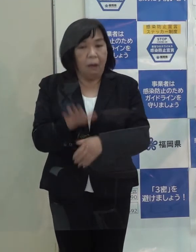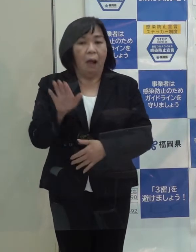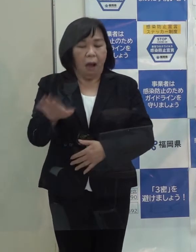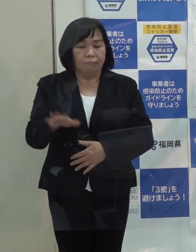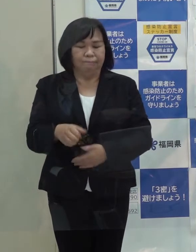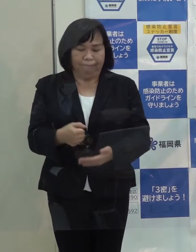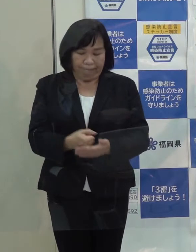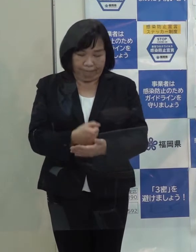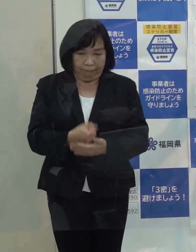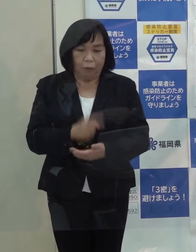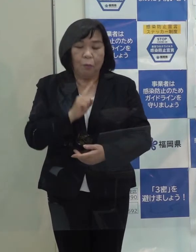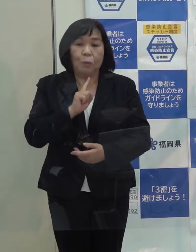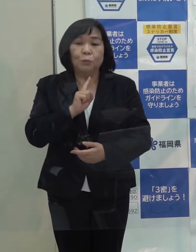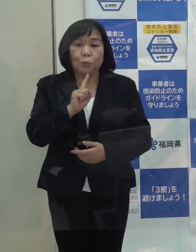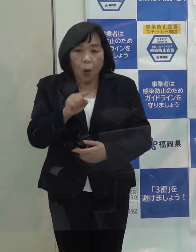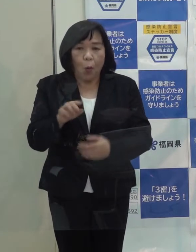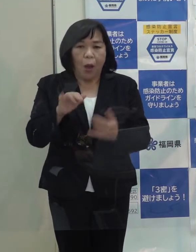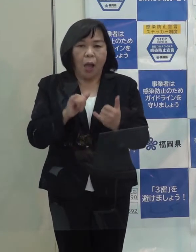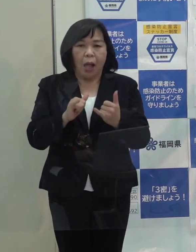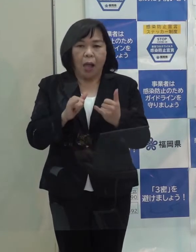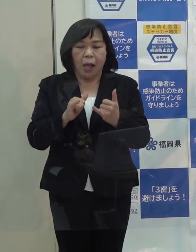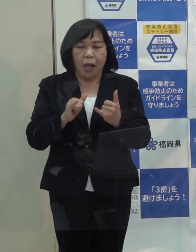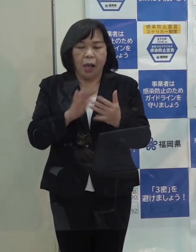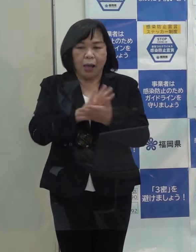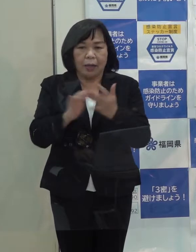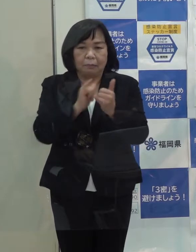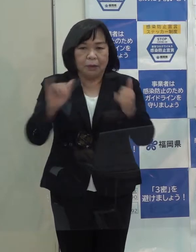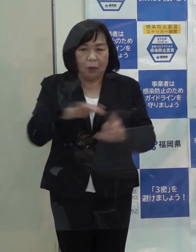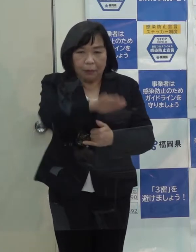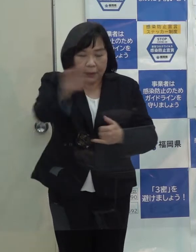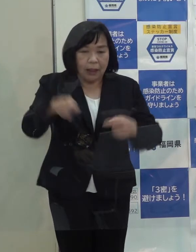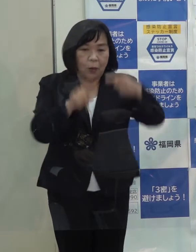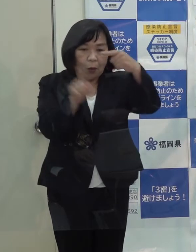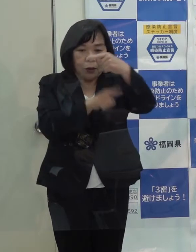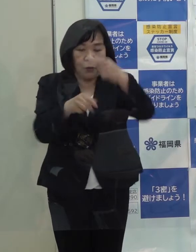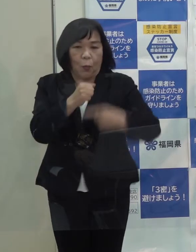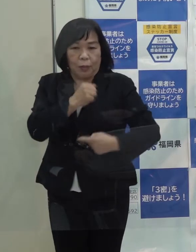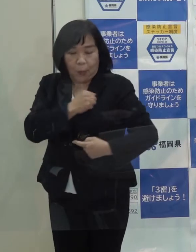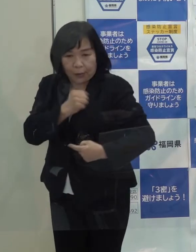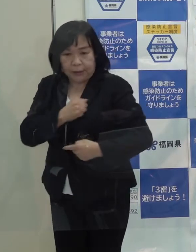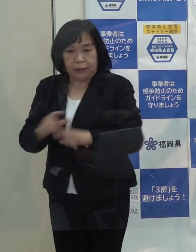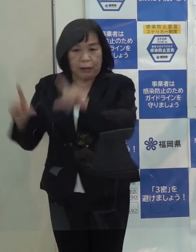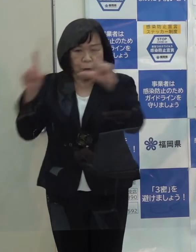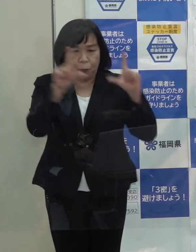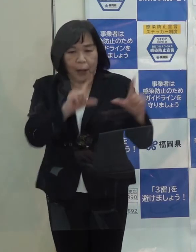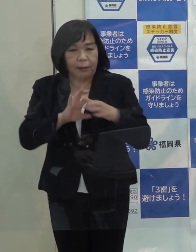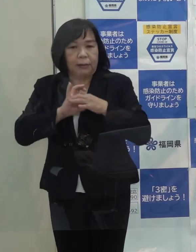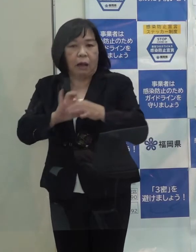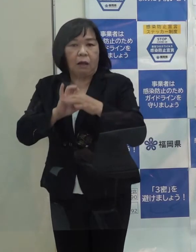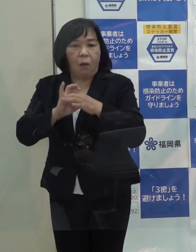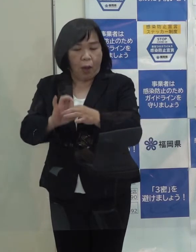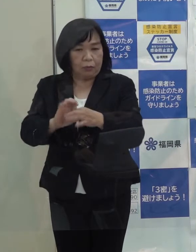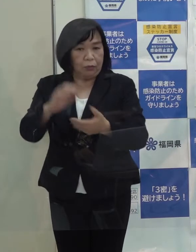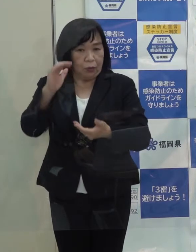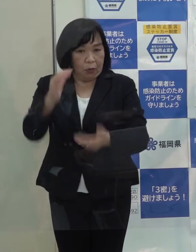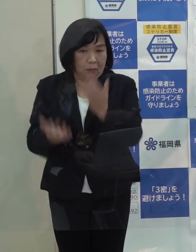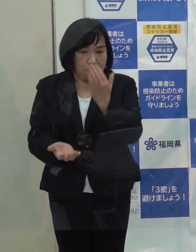これは言い換えると 県民の皆さんのお一人お一人の命と暮らしに関わる出来事が起こったということです